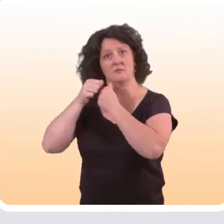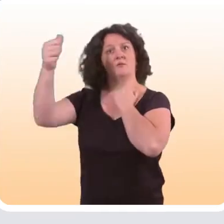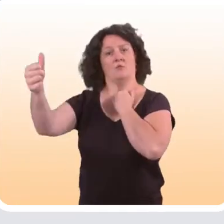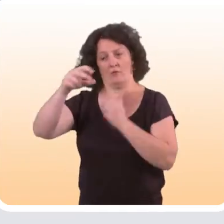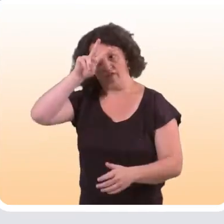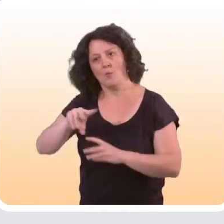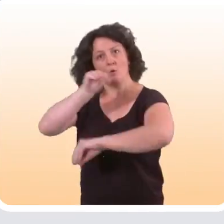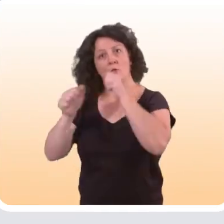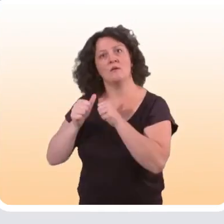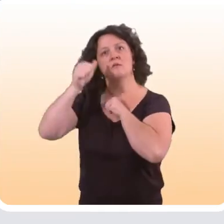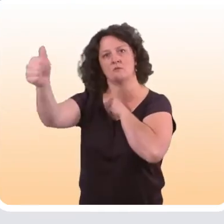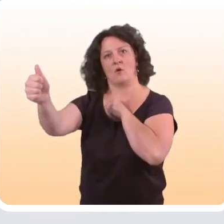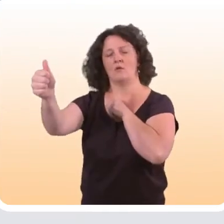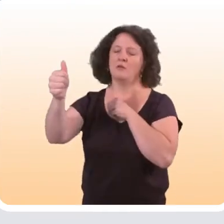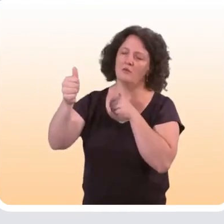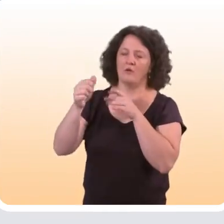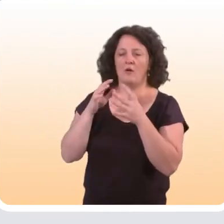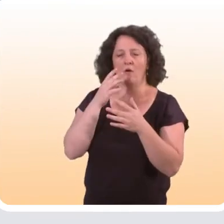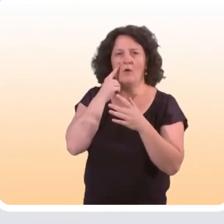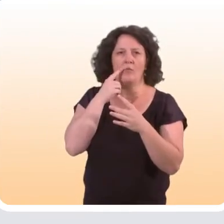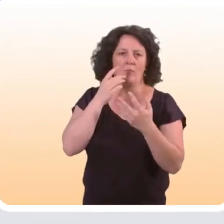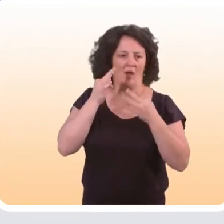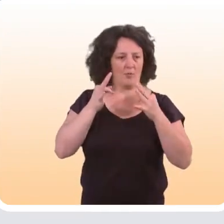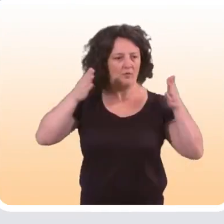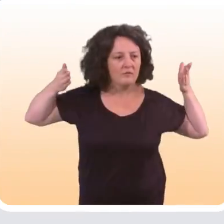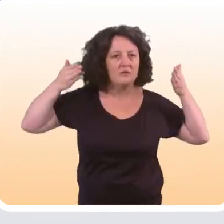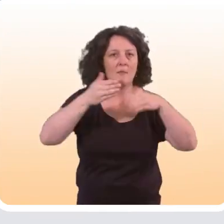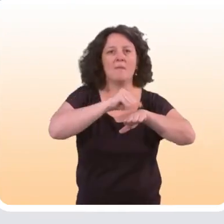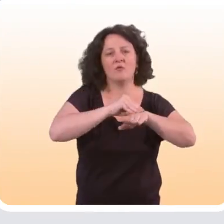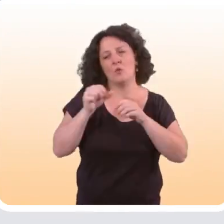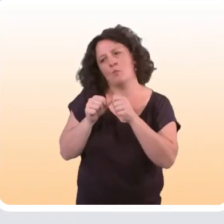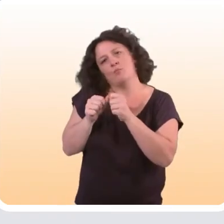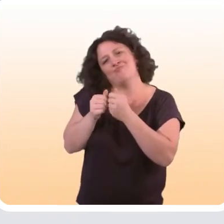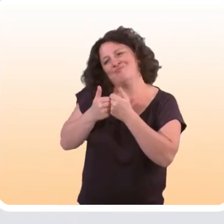qui est vraiment le soin à distance. Pour le coup, elle est un petit peu éloignée de nos préoccupations sur la prévention